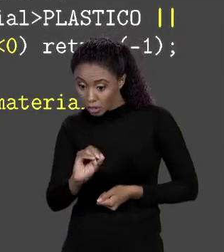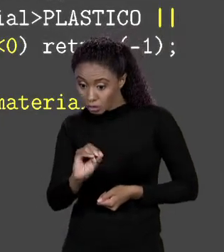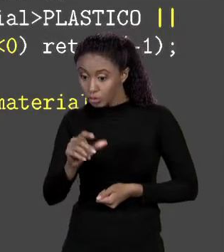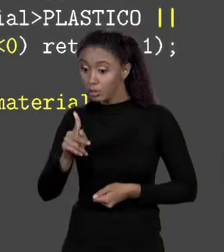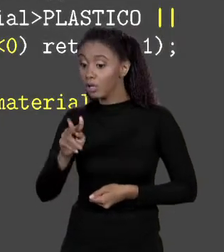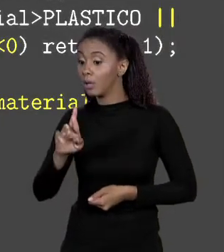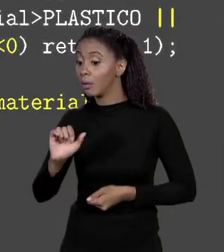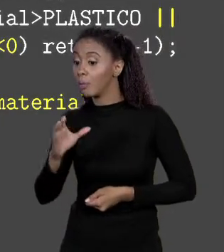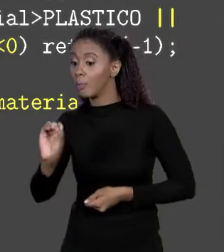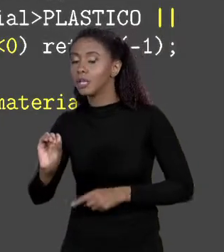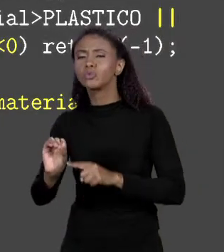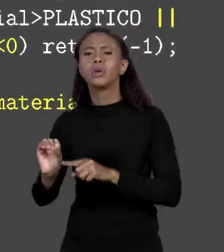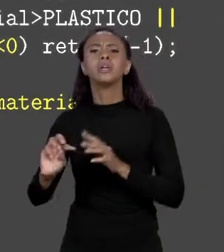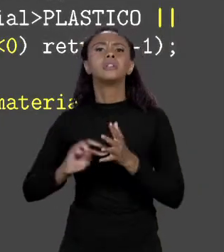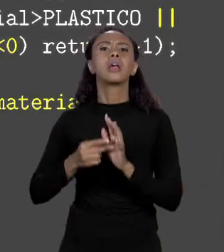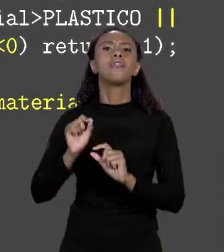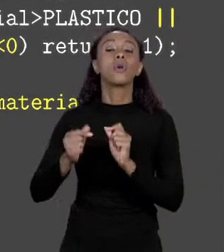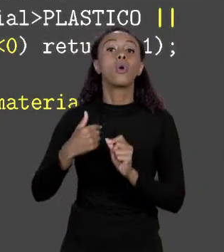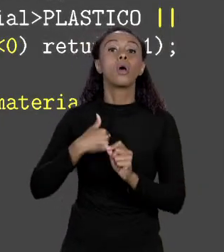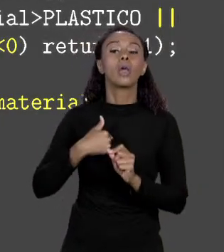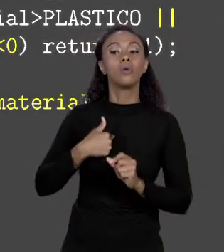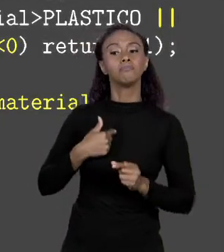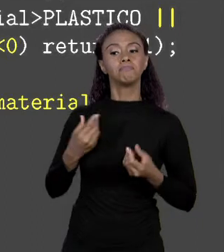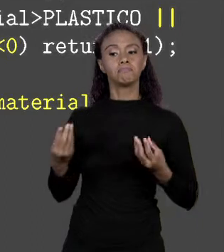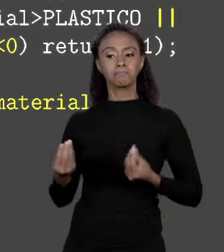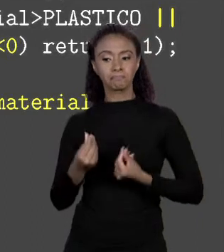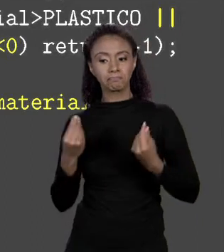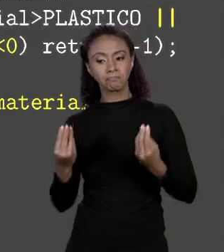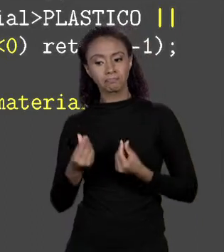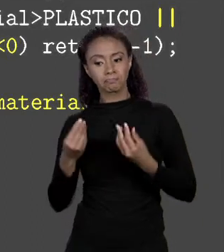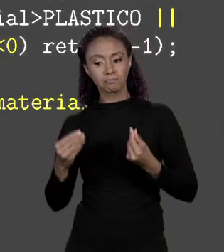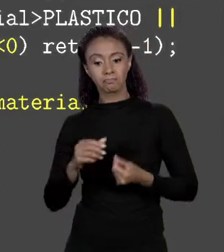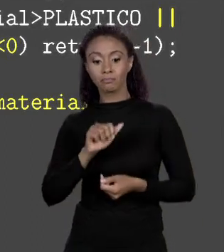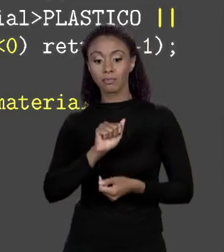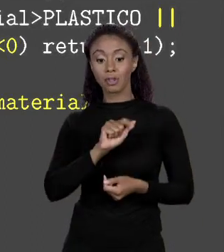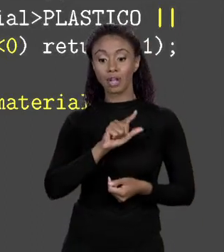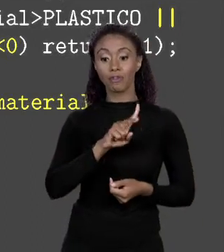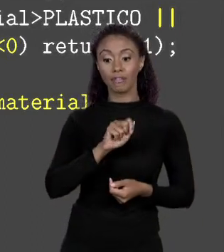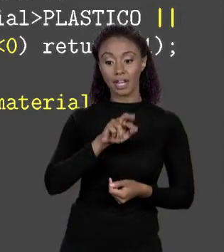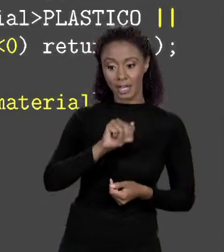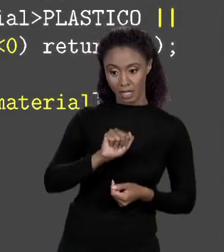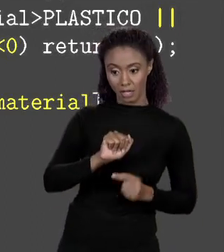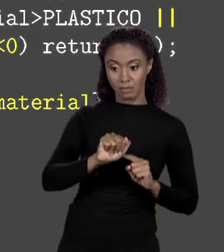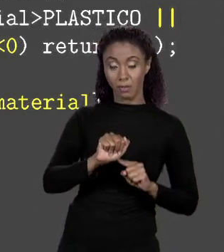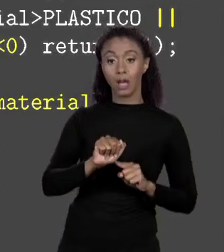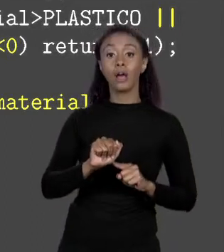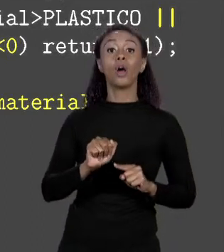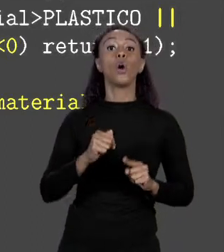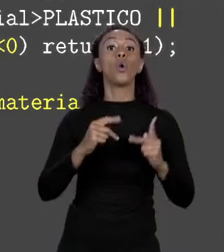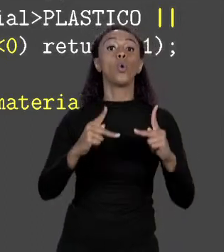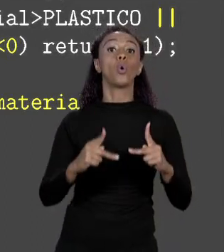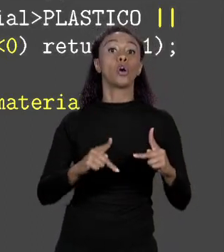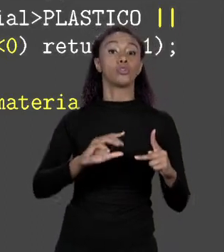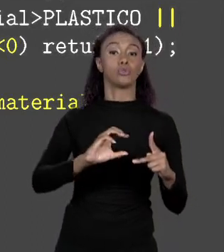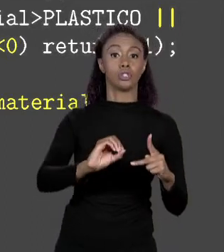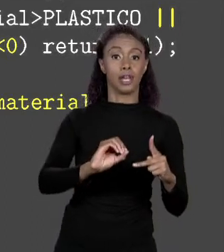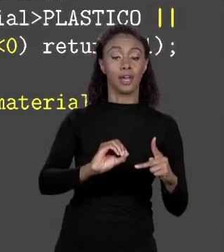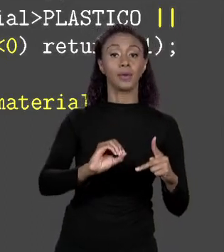ALVENARIA QUE TÊM CÓDIGO 0 O PREÇO DELA ESTÁ NA POSIÇÃO DO ÍNDICE 0 DO ARRANJO E ASSIM